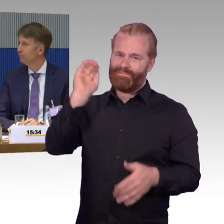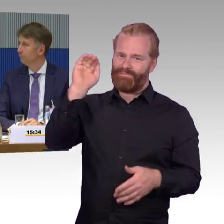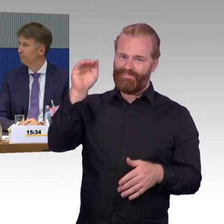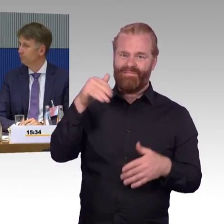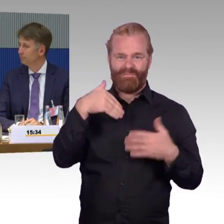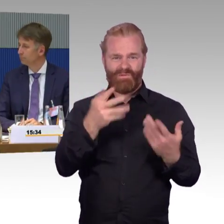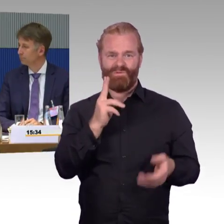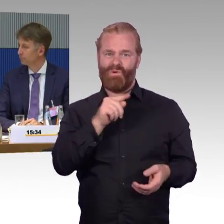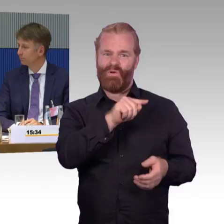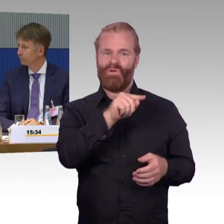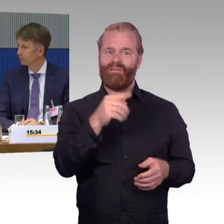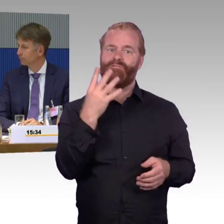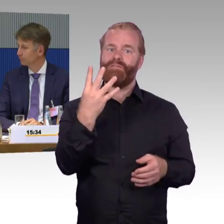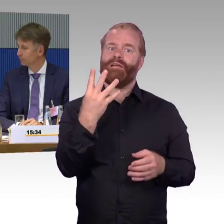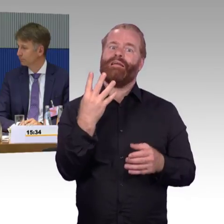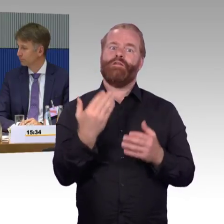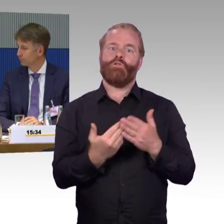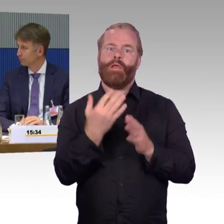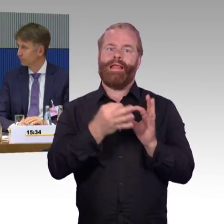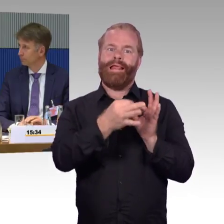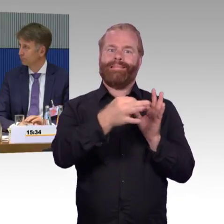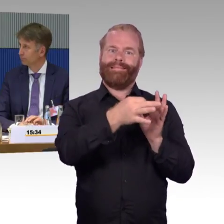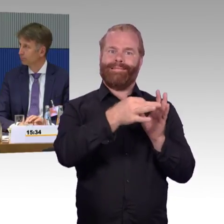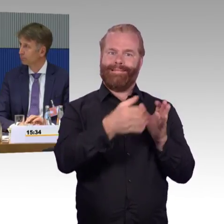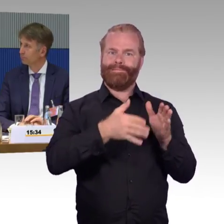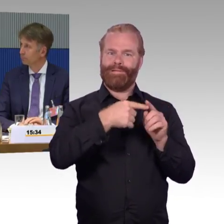nur für die erstmalige Zulassung der Wägen zuständig,